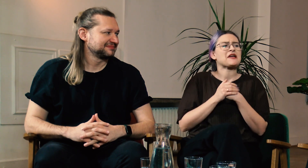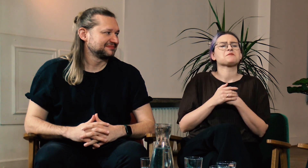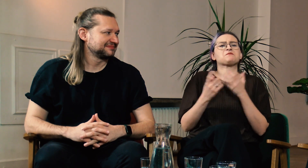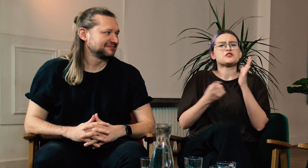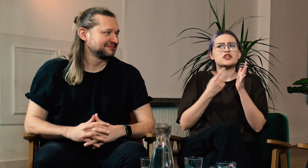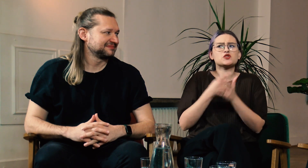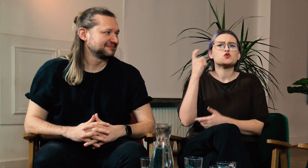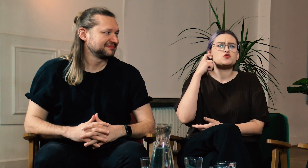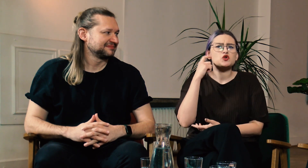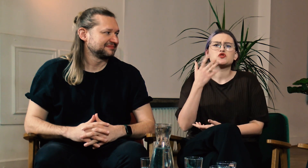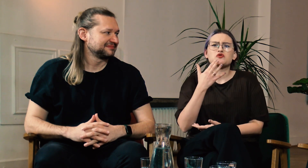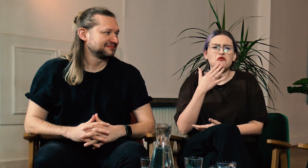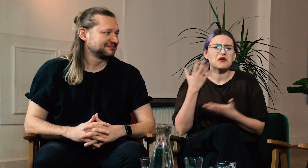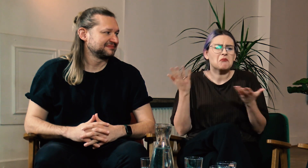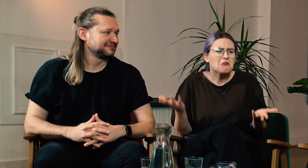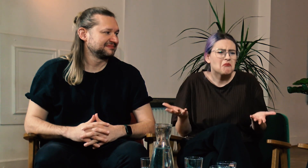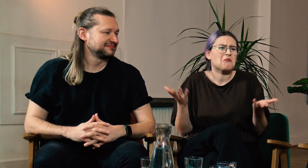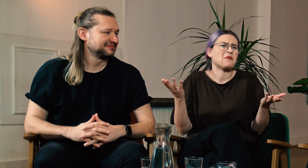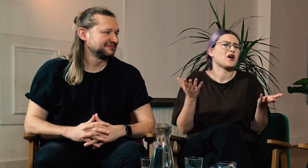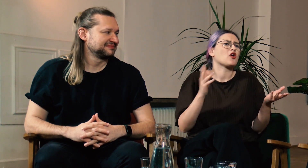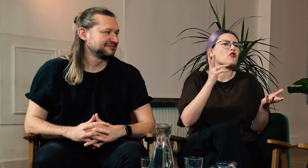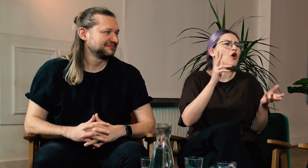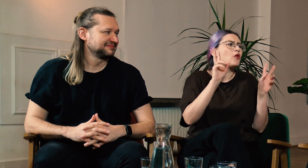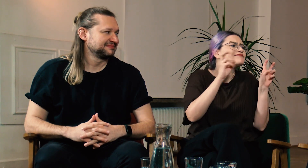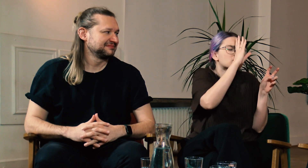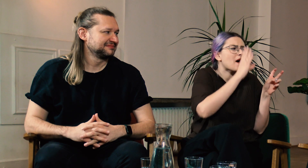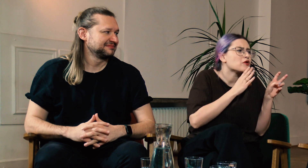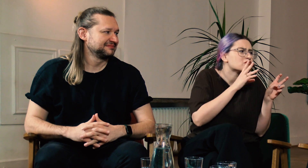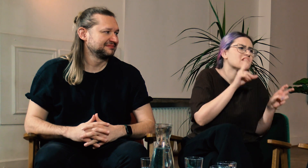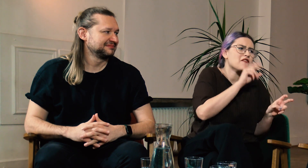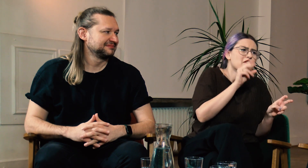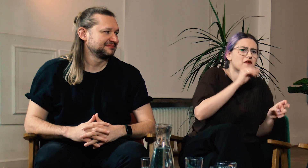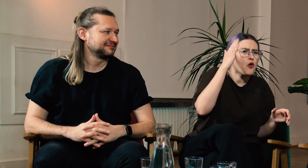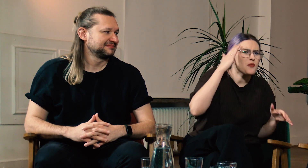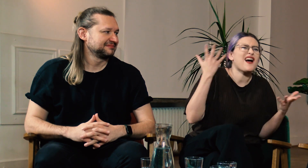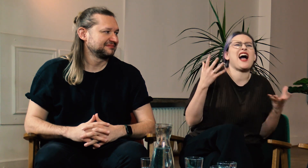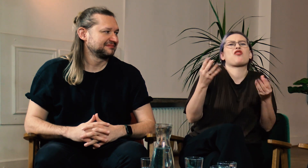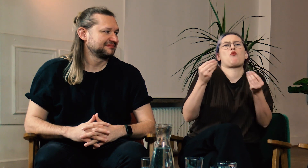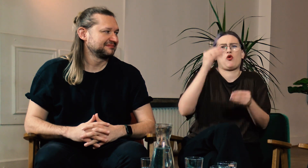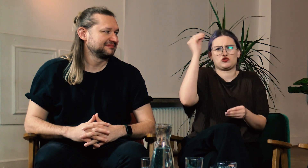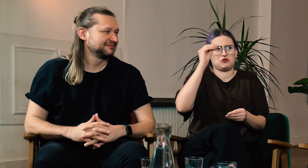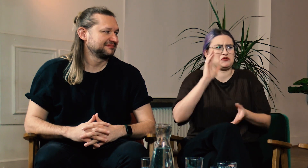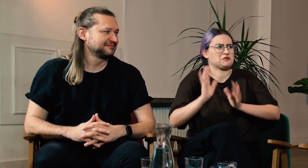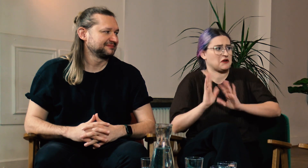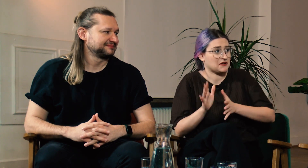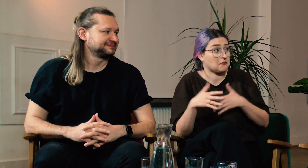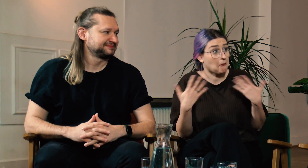Często spotykam się z tym jak słyszący mówią: “Jeżeli słabosłyszący dobrze mówi to po co ma się uczyć migać?”